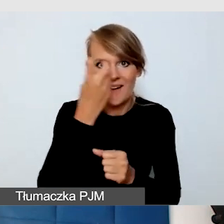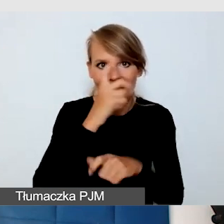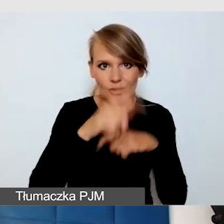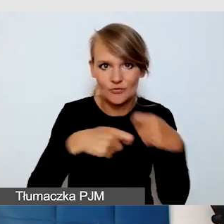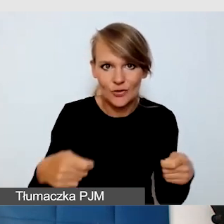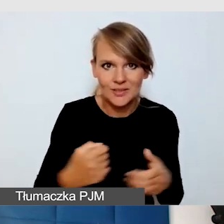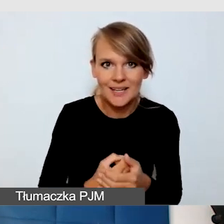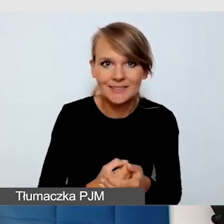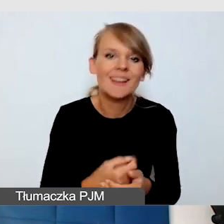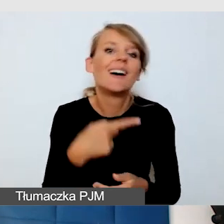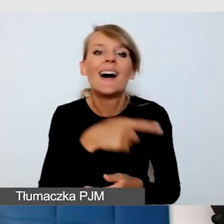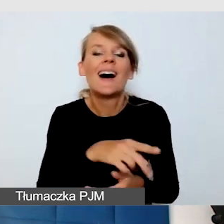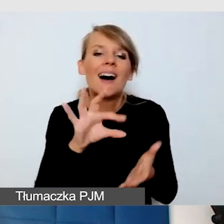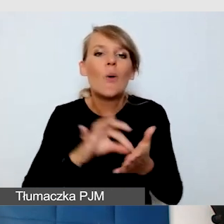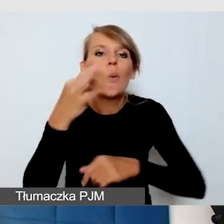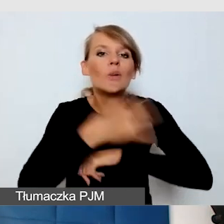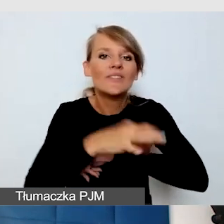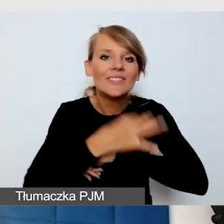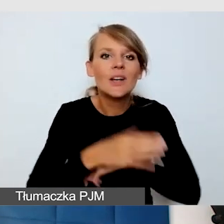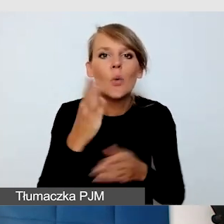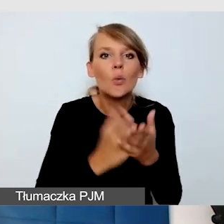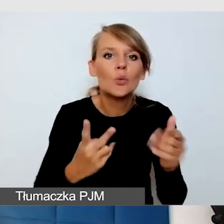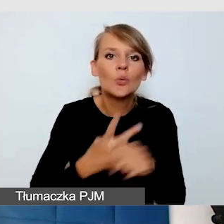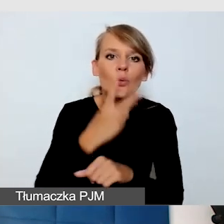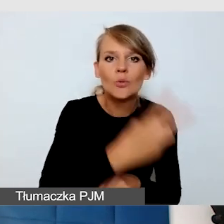że na Uniwersytecie usługi dostępnościowe często idą za studentem.